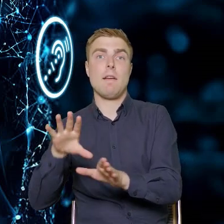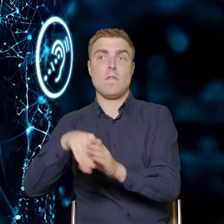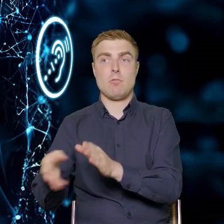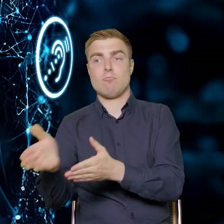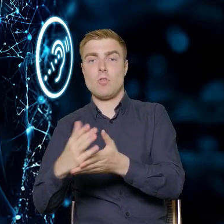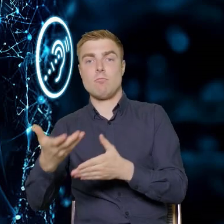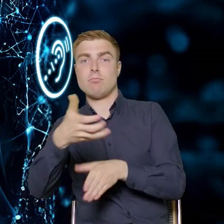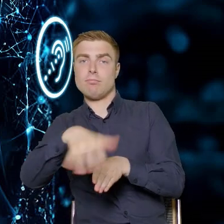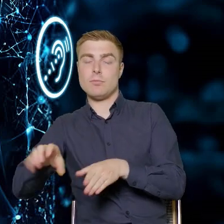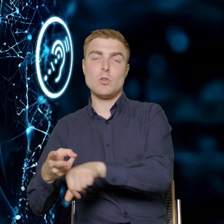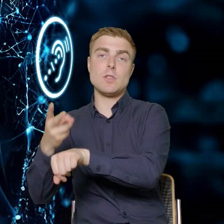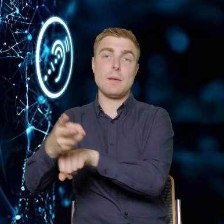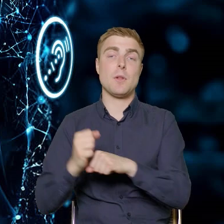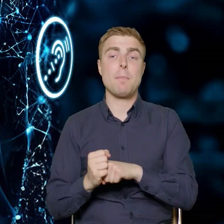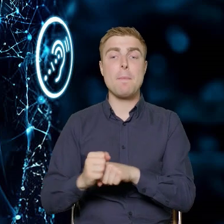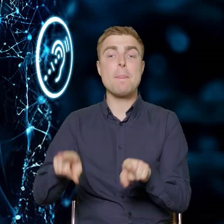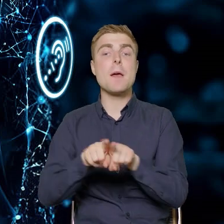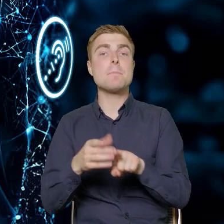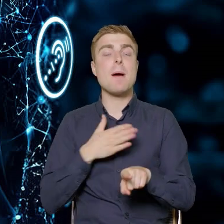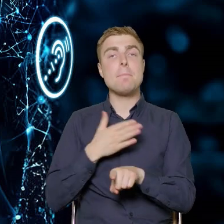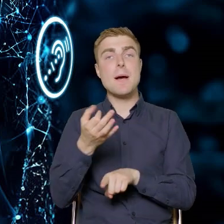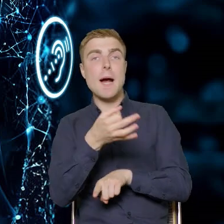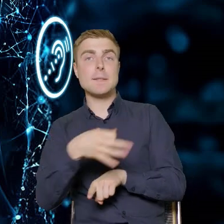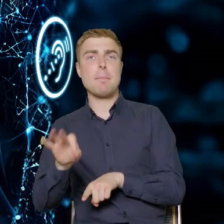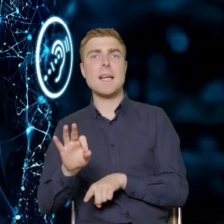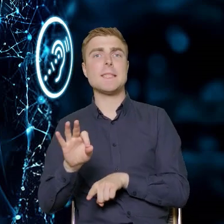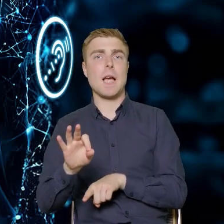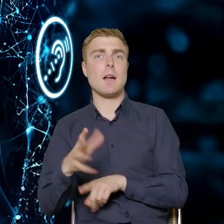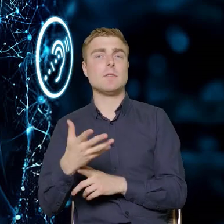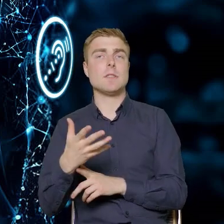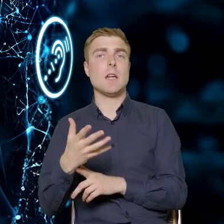Mamy też specjalny instrument dotyczący przedsiębiorstw z Polski Wschodniej.